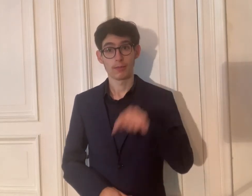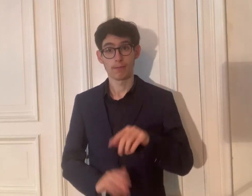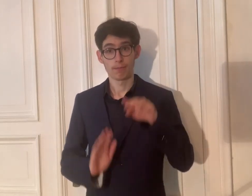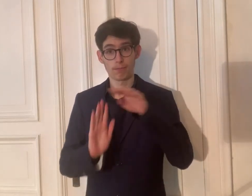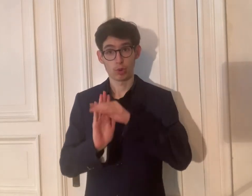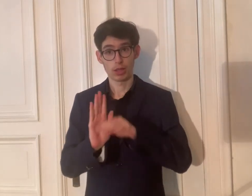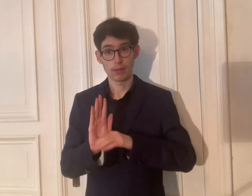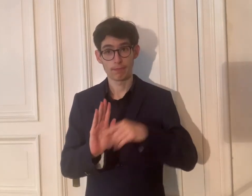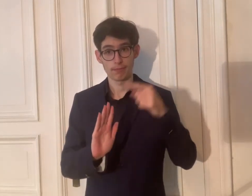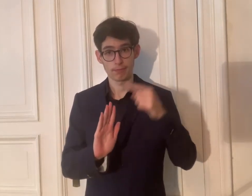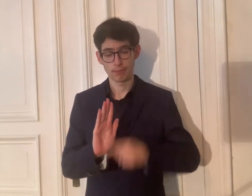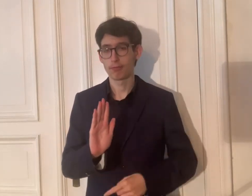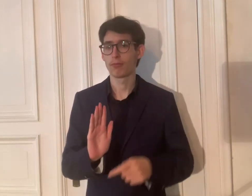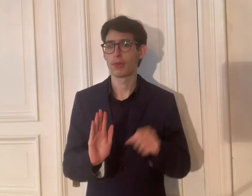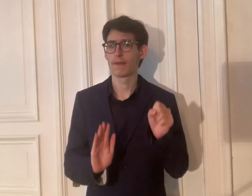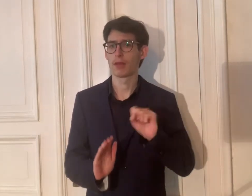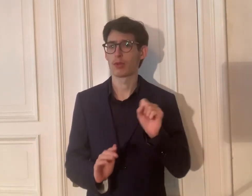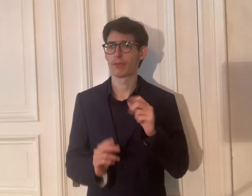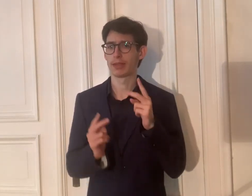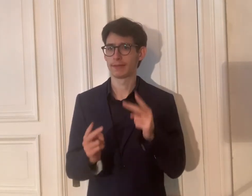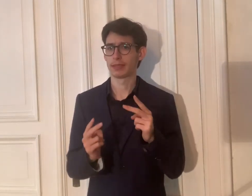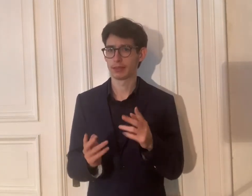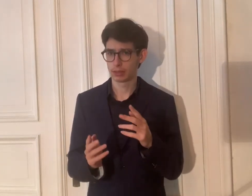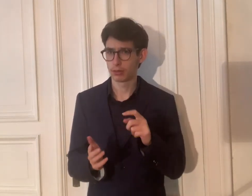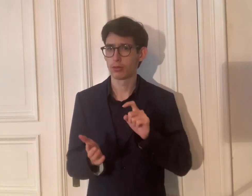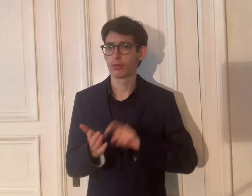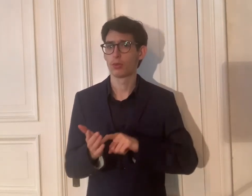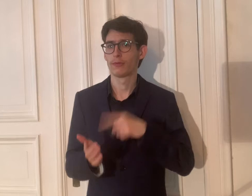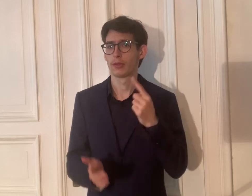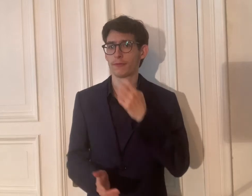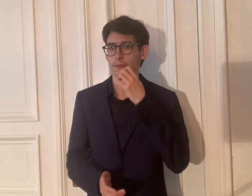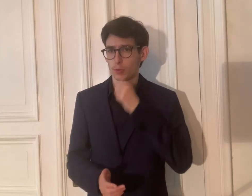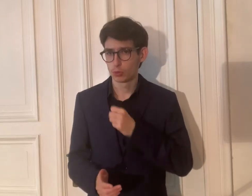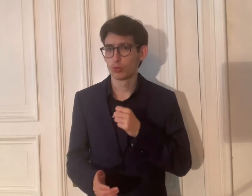Warum ist dieses Programm wichtig?